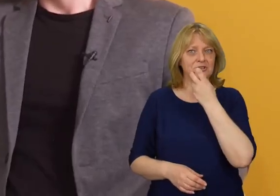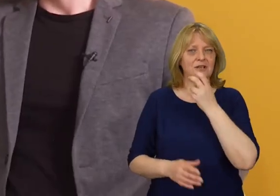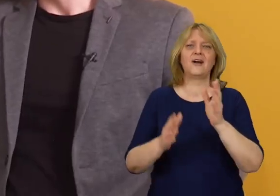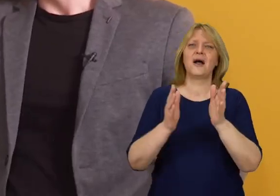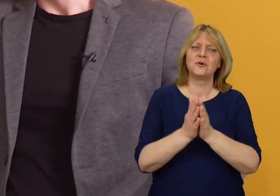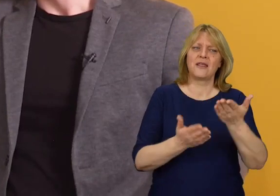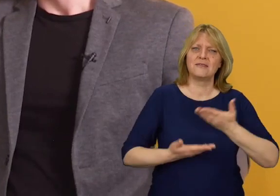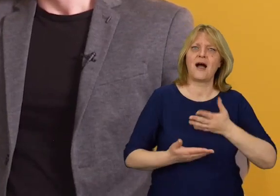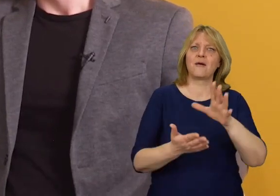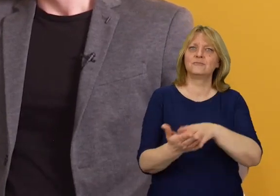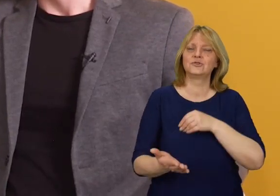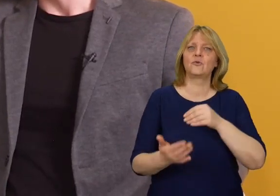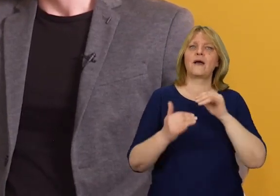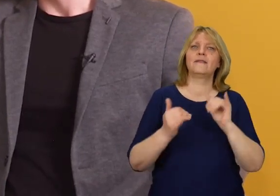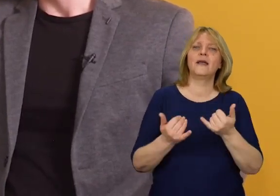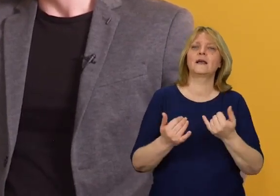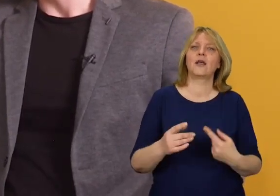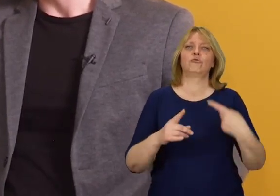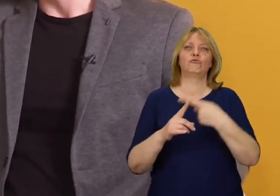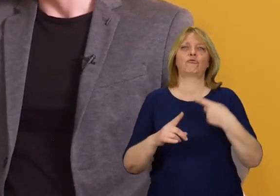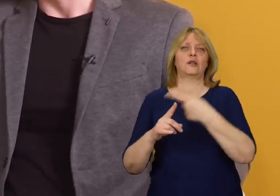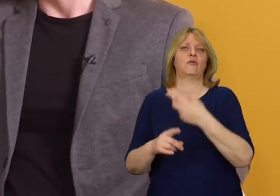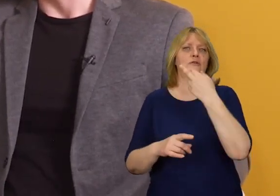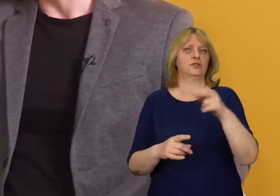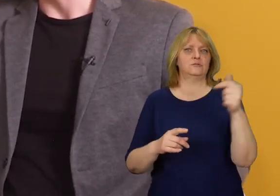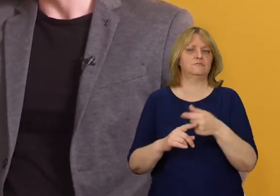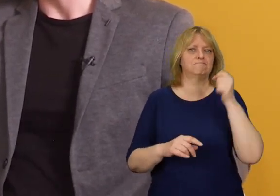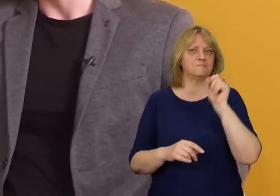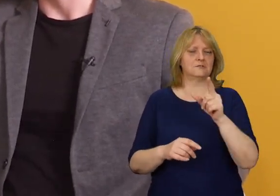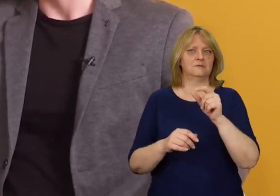Czy mógłby pan podać przykłady jakie dodatkowe elementy mogą się pojawiać,